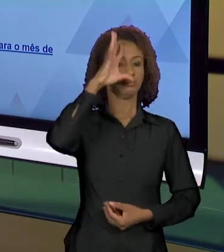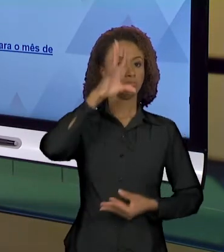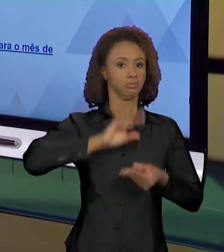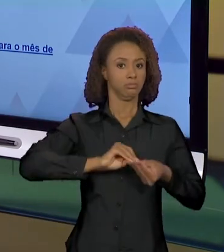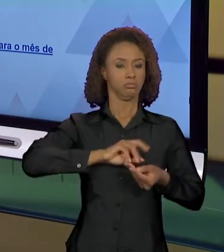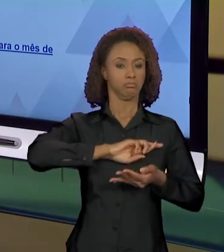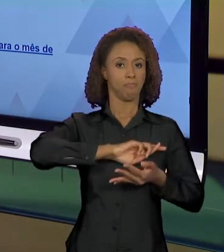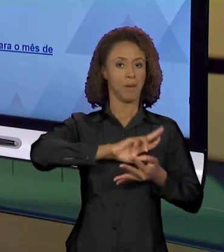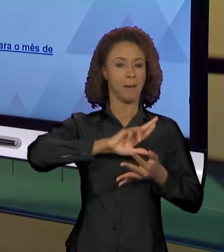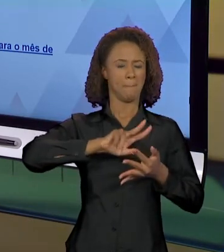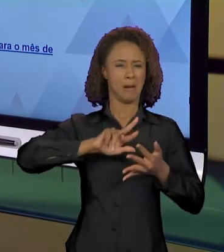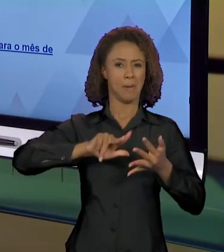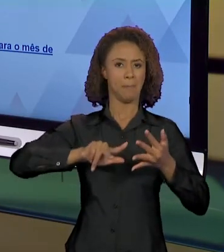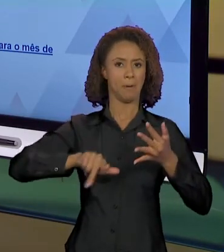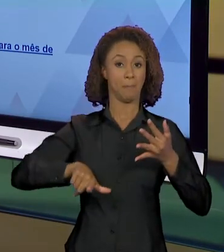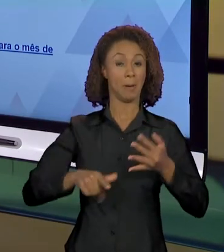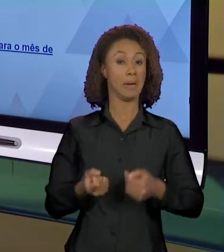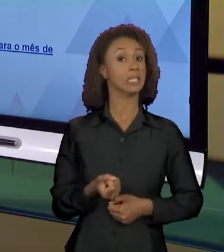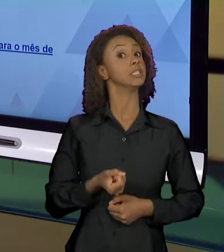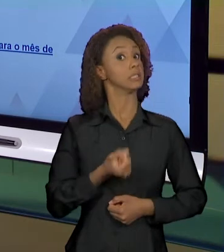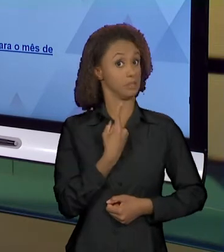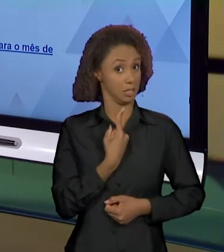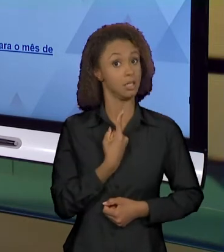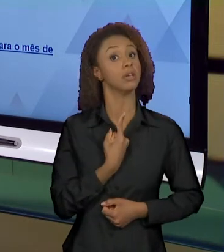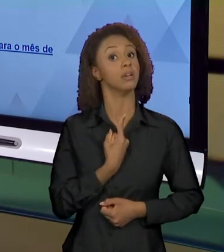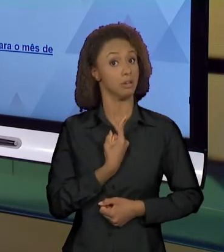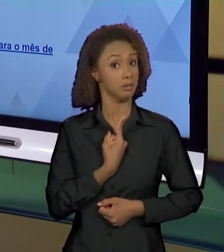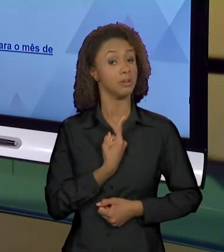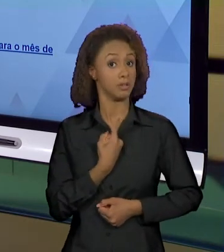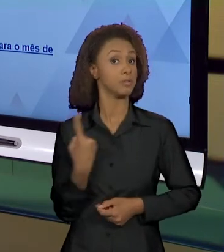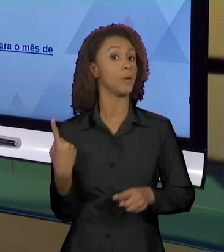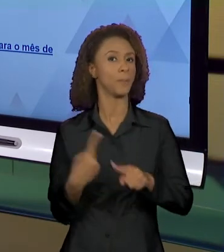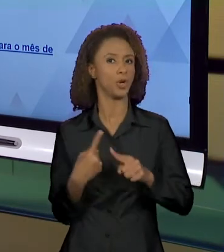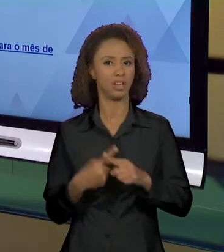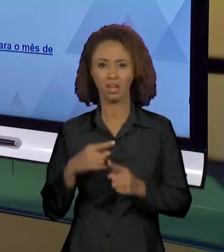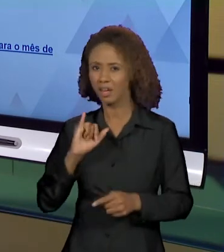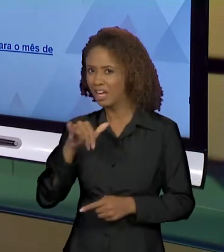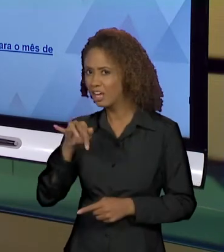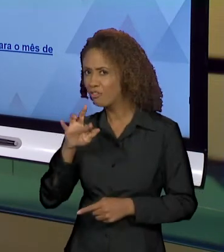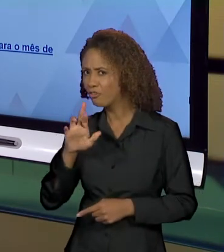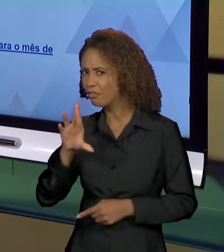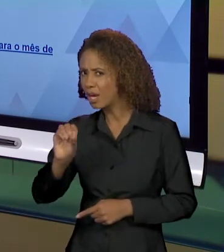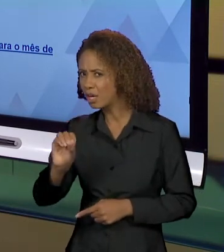MUITO ESTRANHAS, NÉ? PORQUE INFERNO, QUAIS SÃO OS